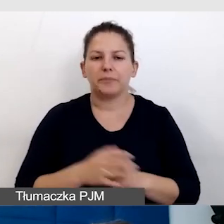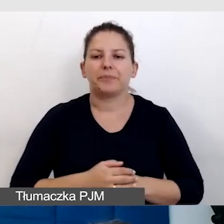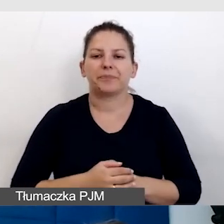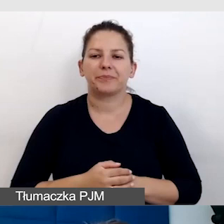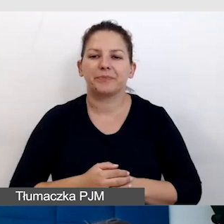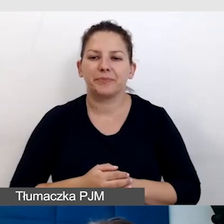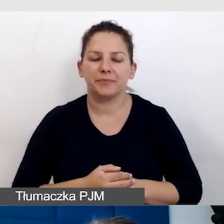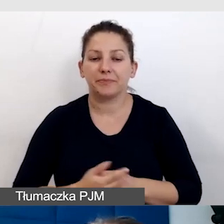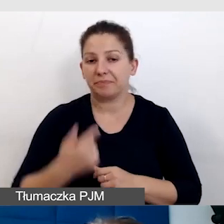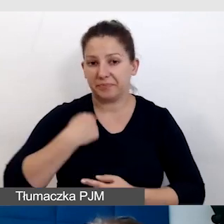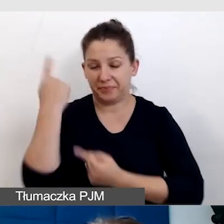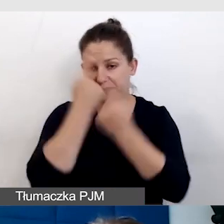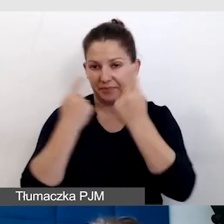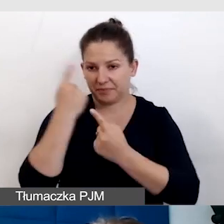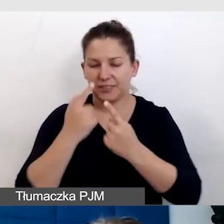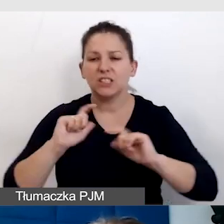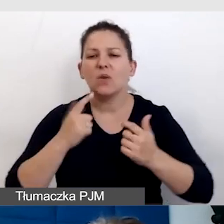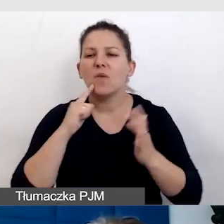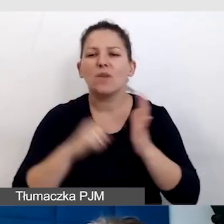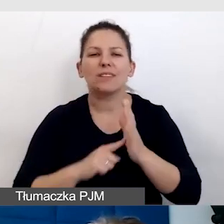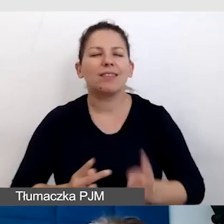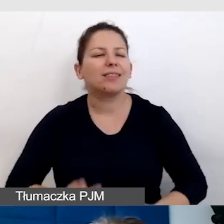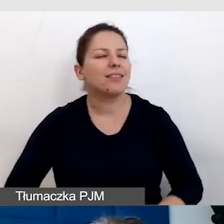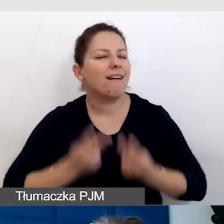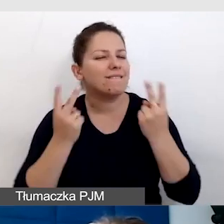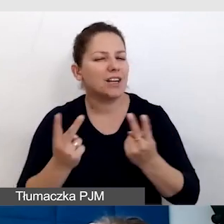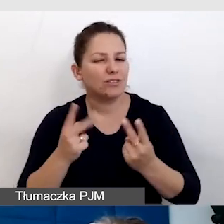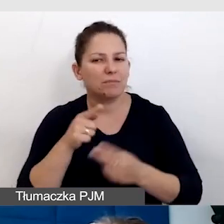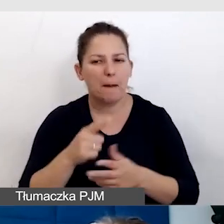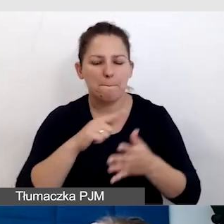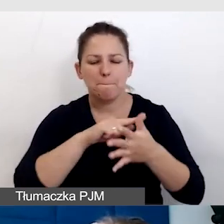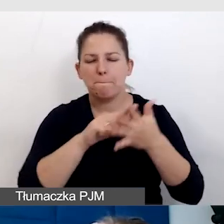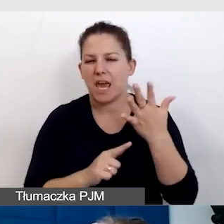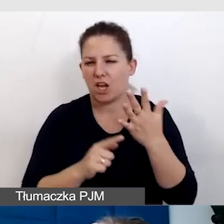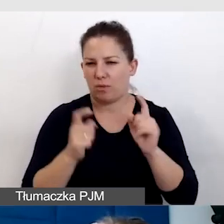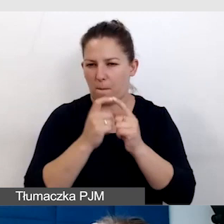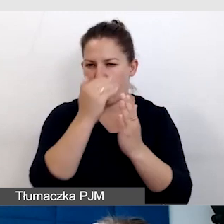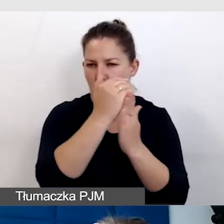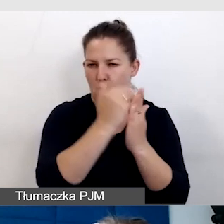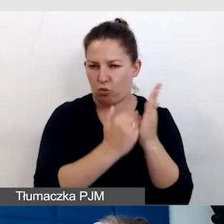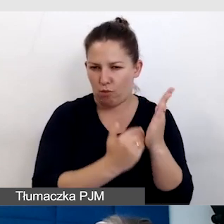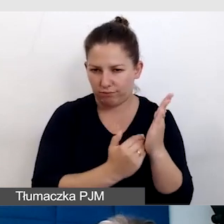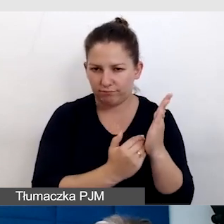Myślałam o tym, co jest właśnie najważniejsze. Pięć punktów, które mi przyświecają,